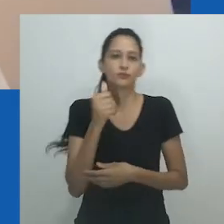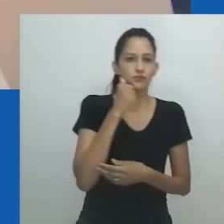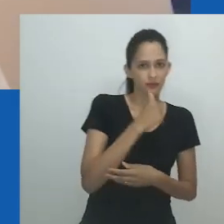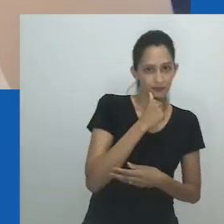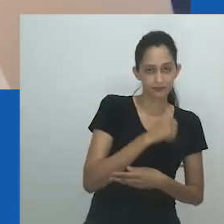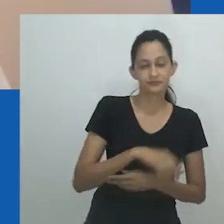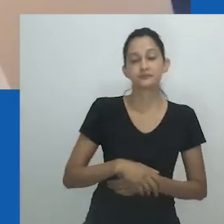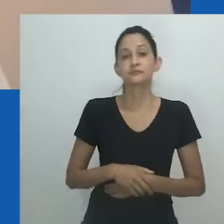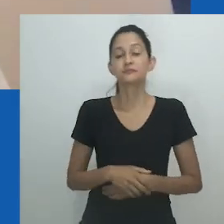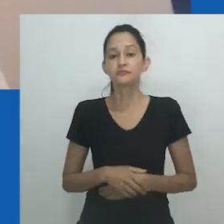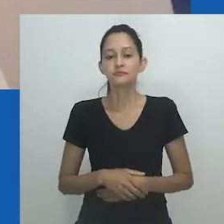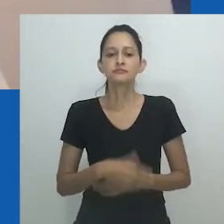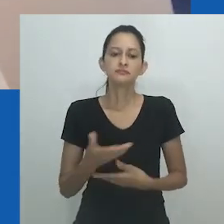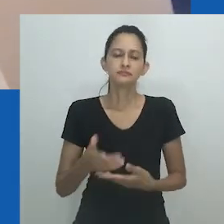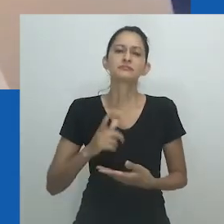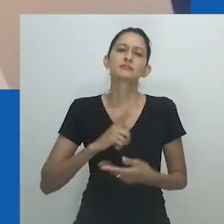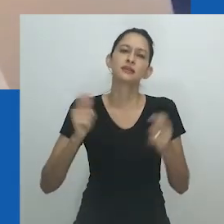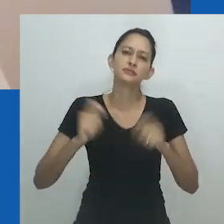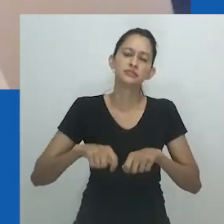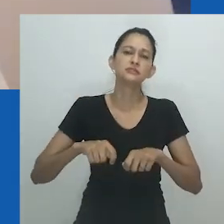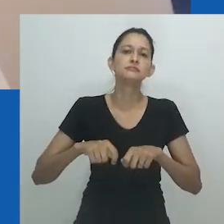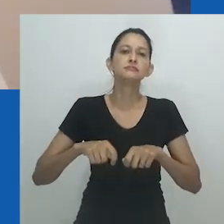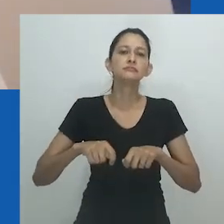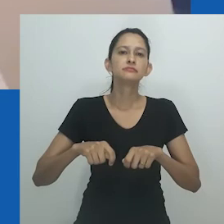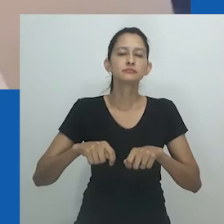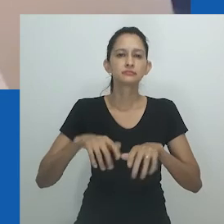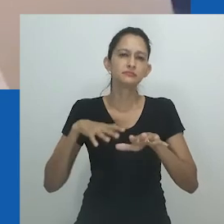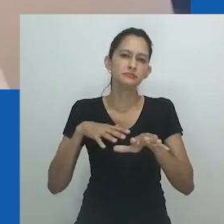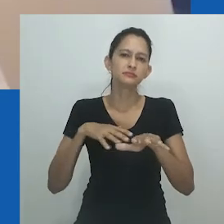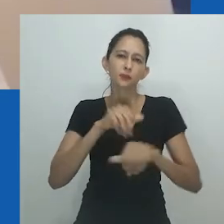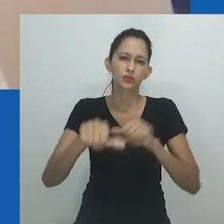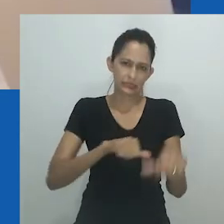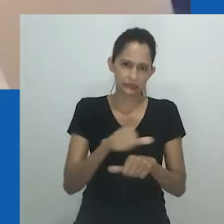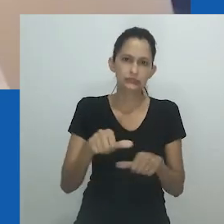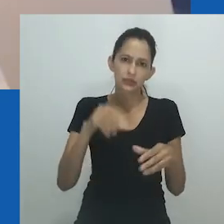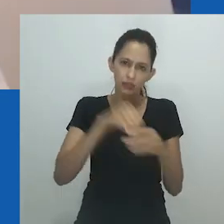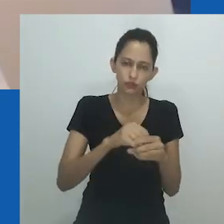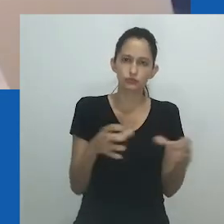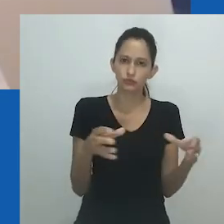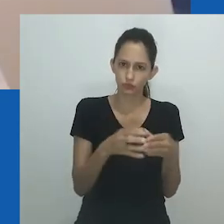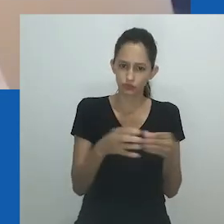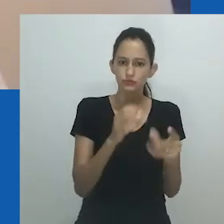Além disso, como Hlobo declara, “os homens estão voltando a ser homens”, sugerindo que os homens foram algo além de homens,